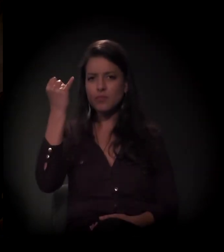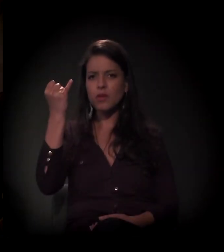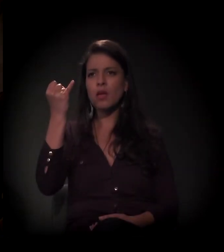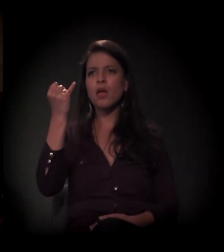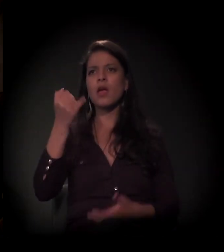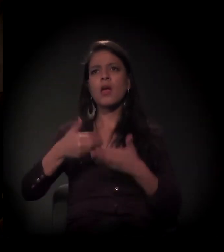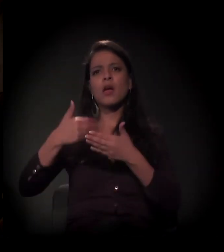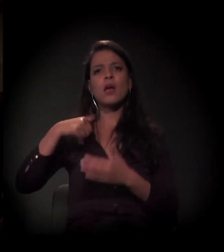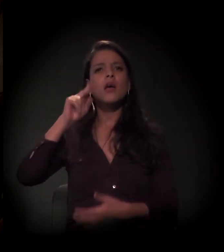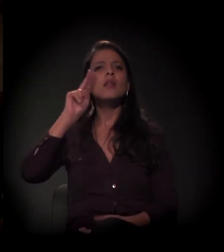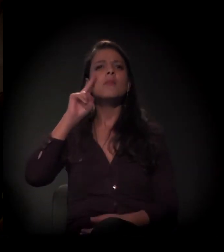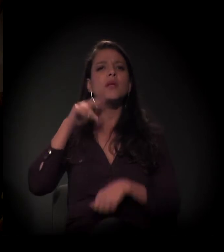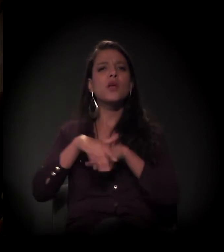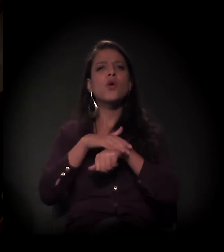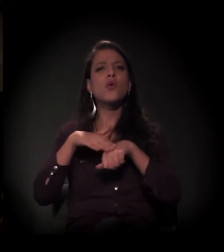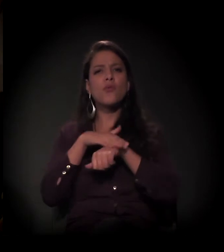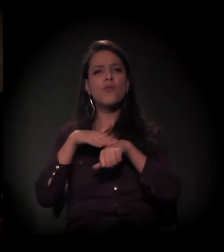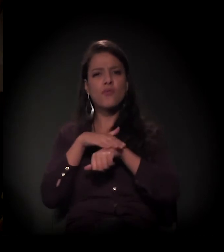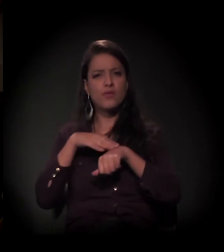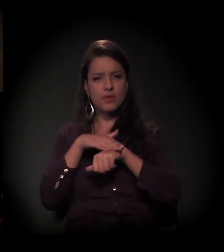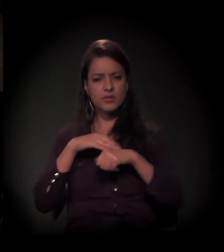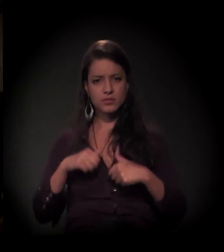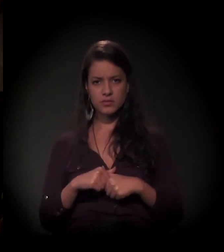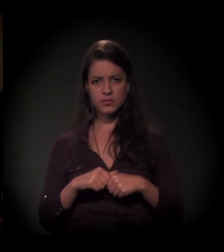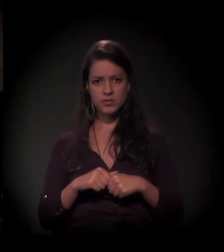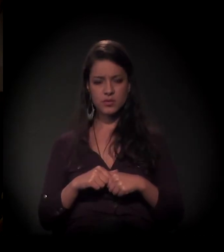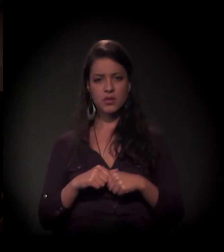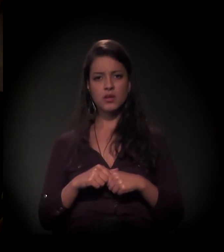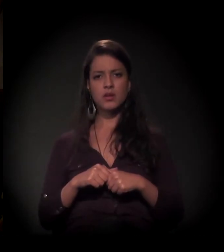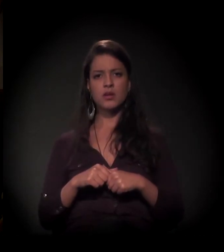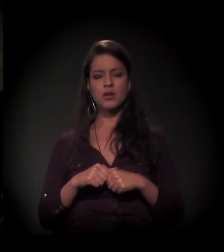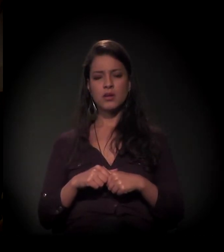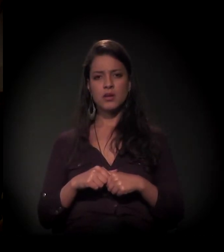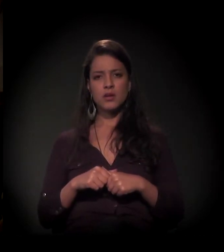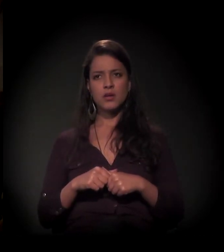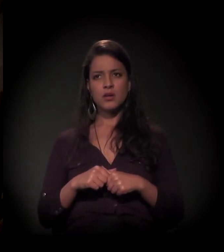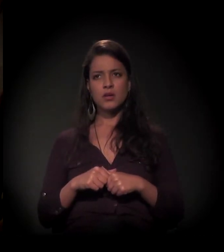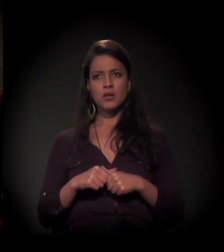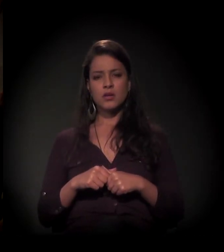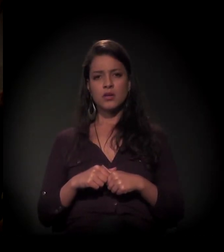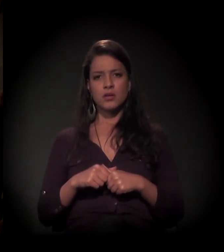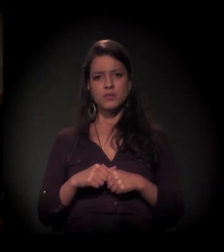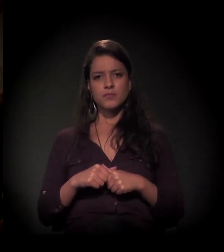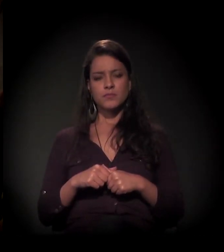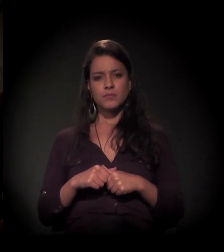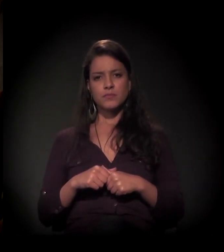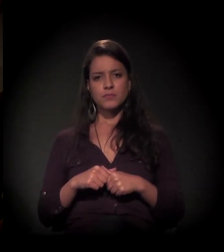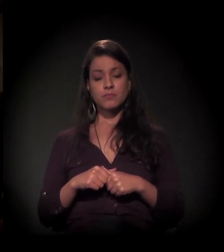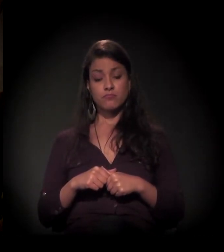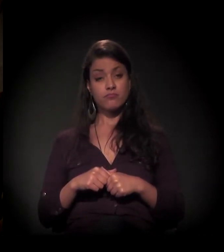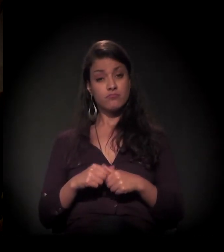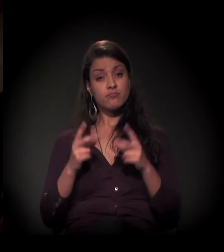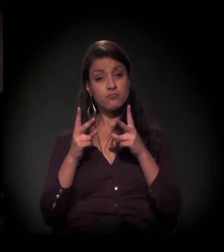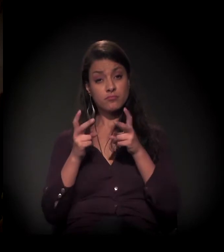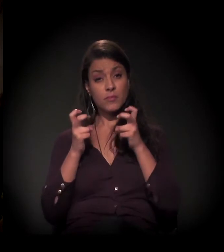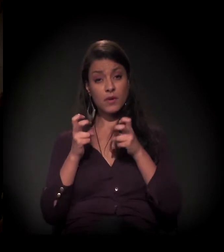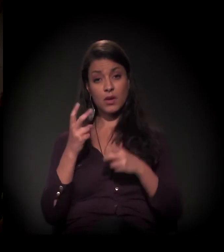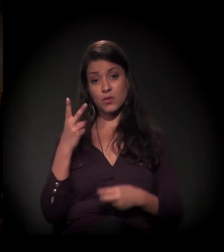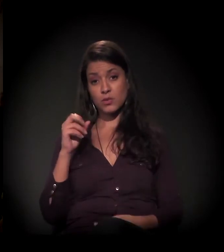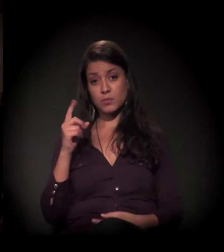me leva a uma conversa que a gente estava tendo hoje aqui. Você percebeu que, de 2013 para cá,